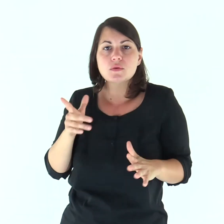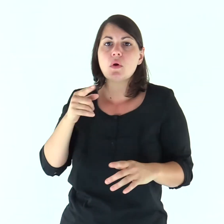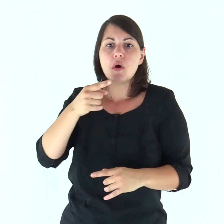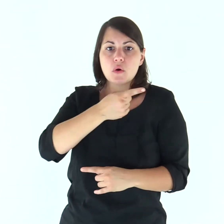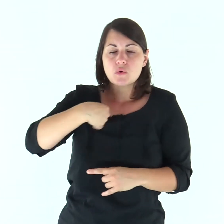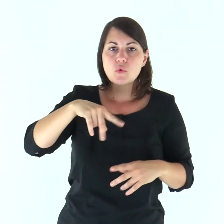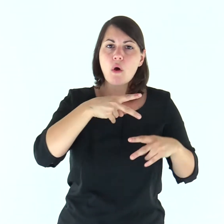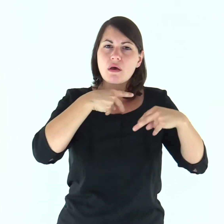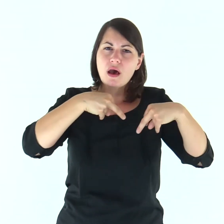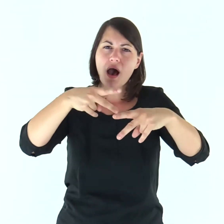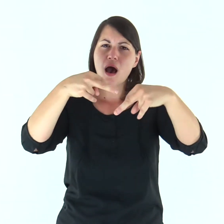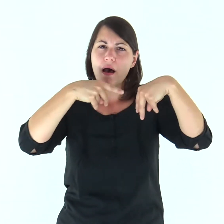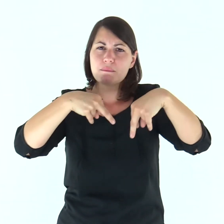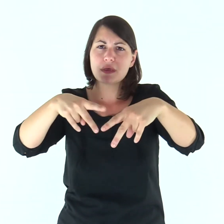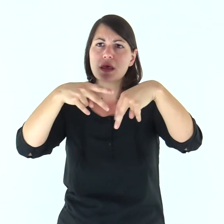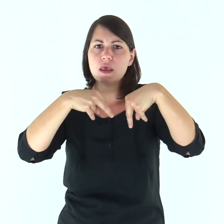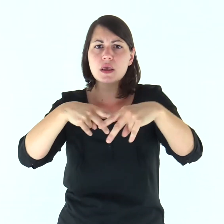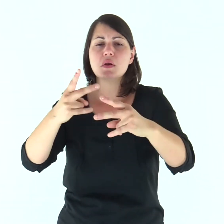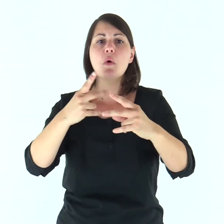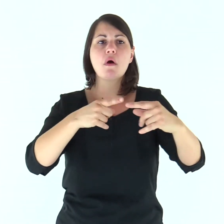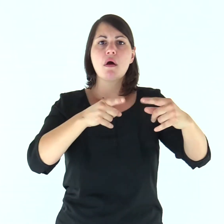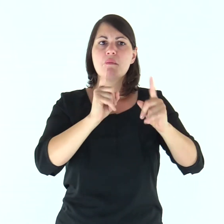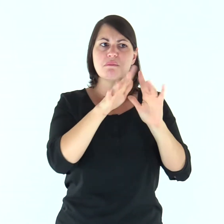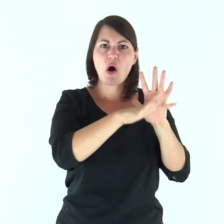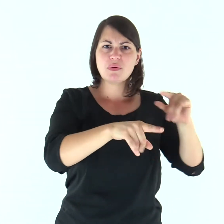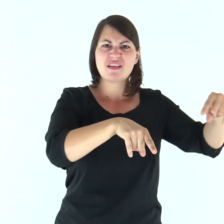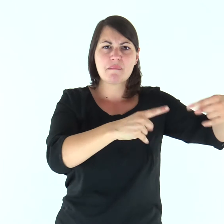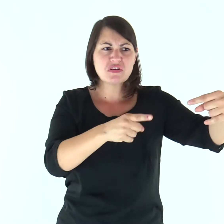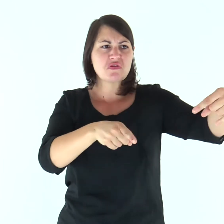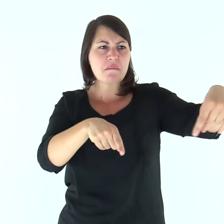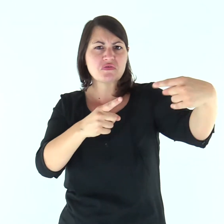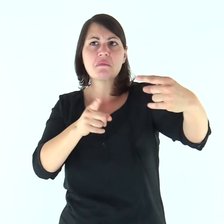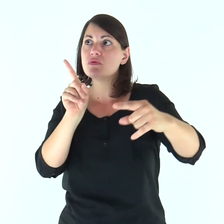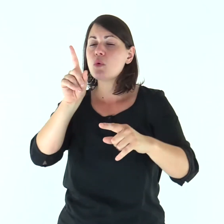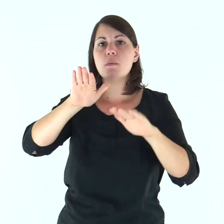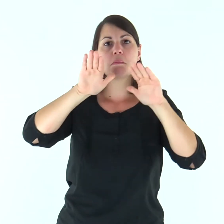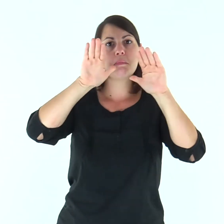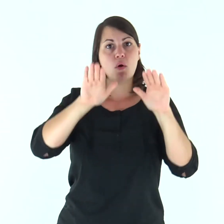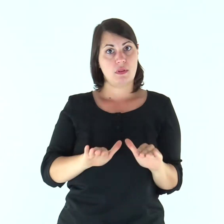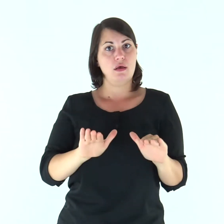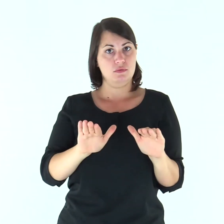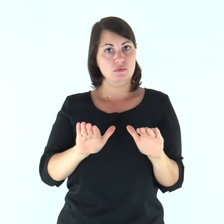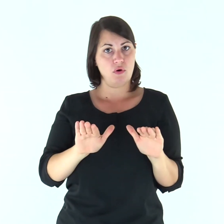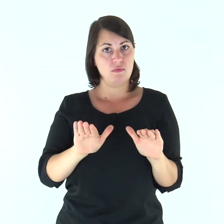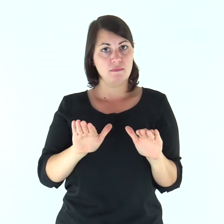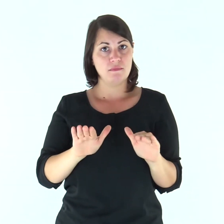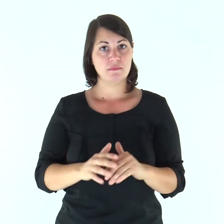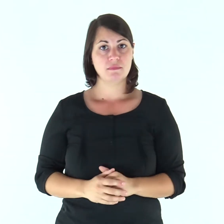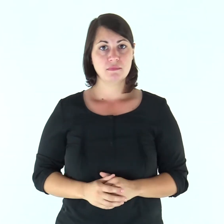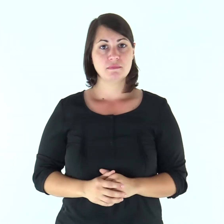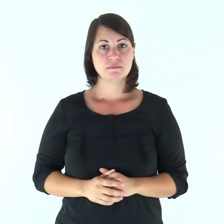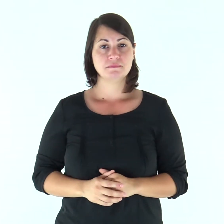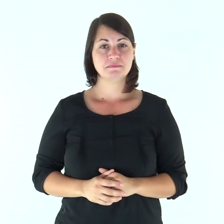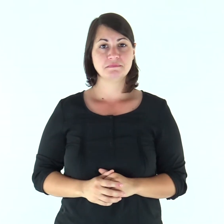e ci ha custodito per tutto il cammino che abbiamo percorso e in mezzo a tutti i popoli fra i quali siamo passati.